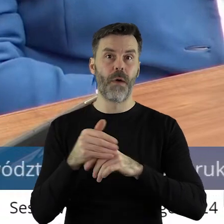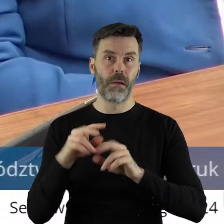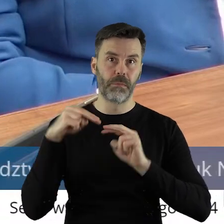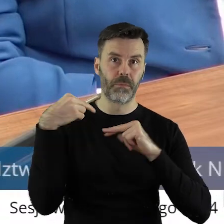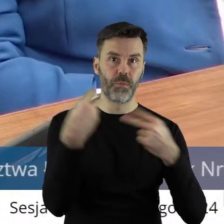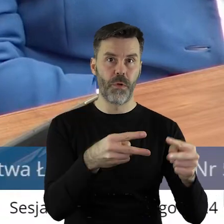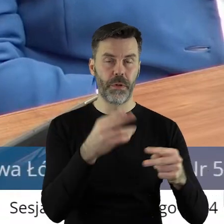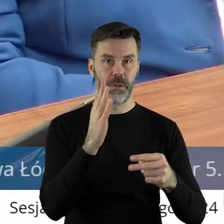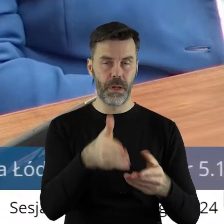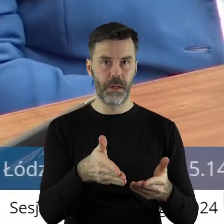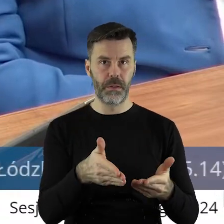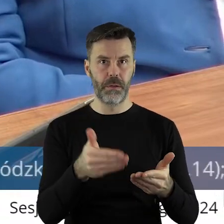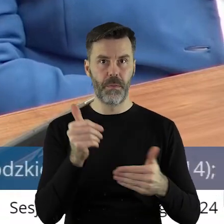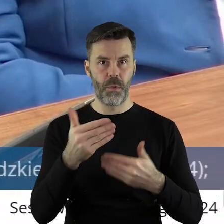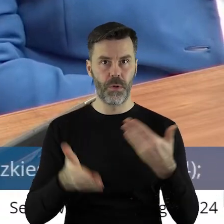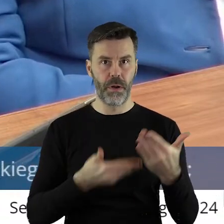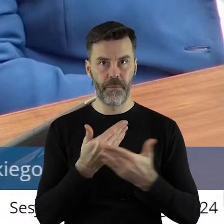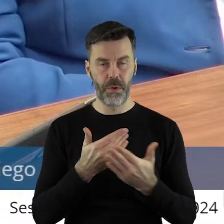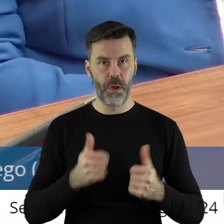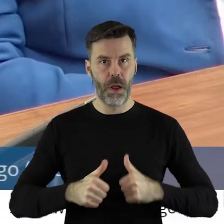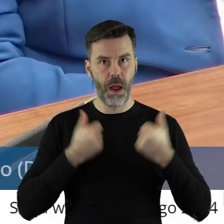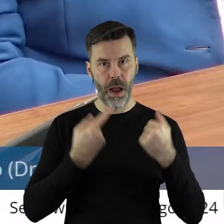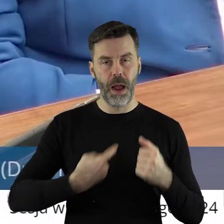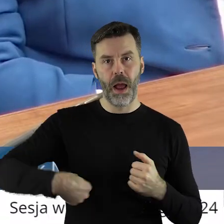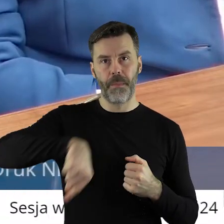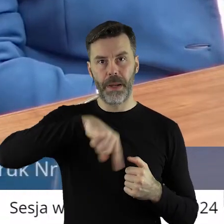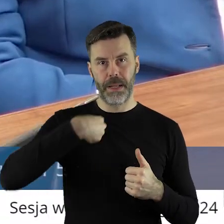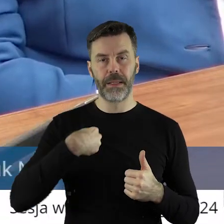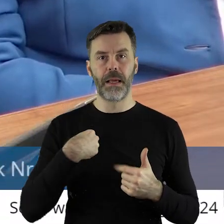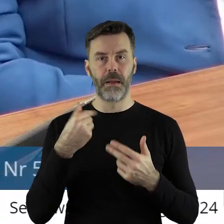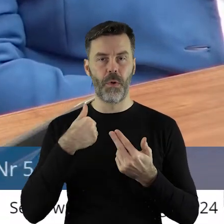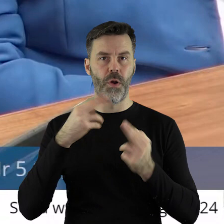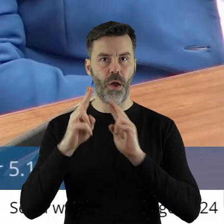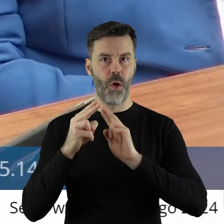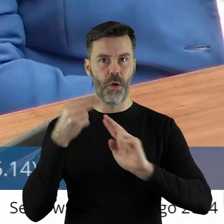przywróci? Może dlatego ten wniosek żeby tutaj